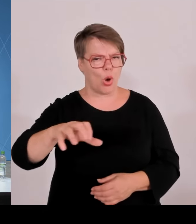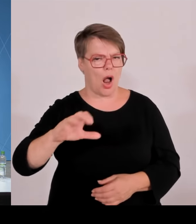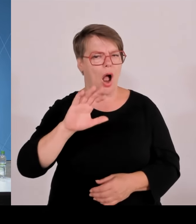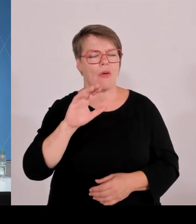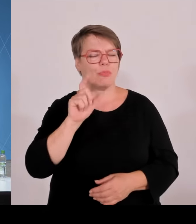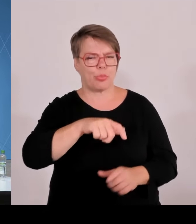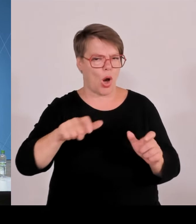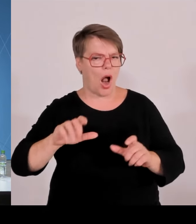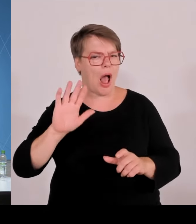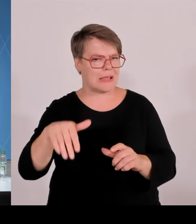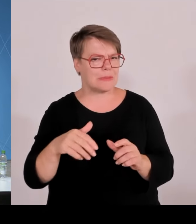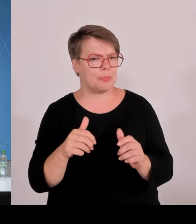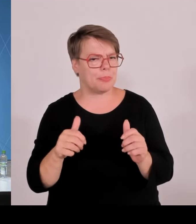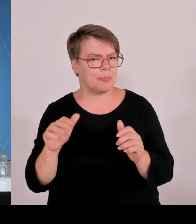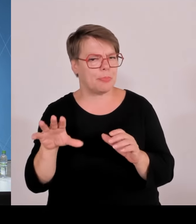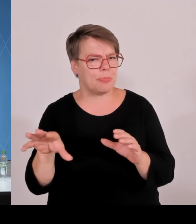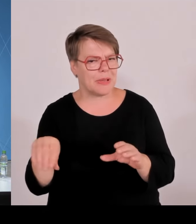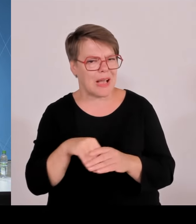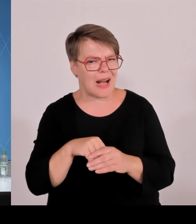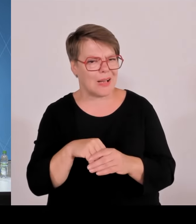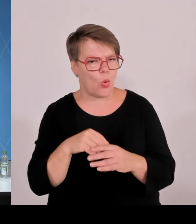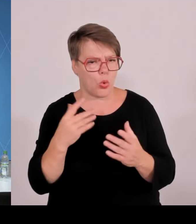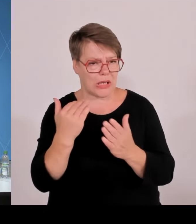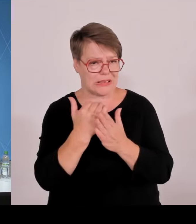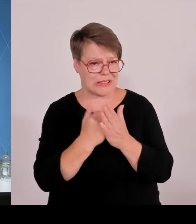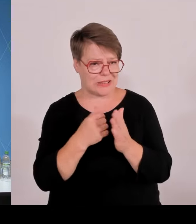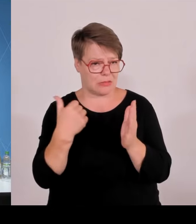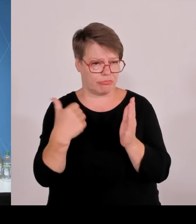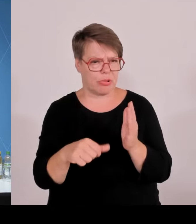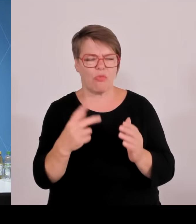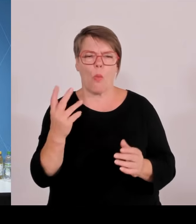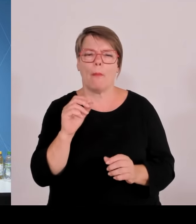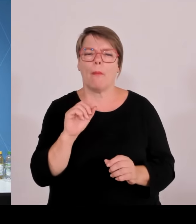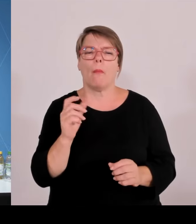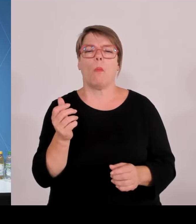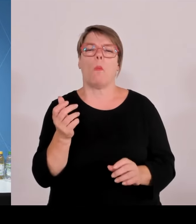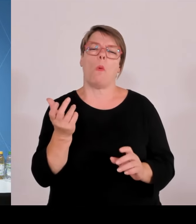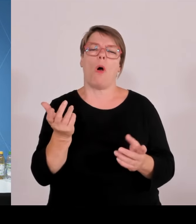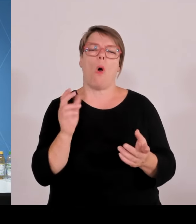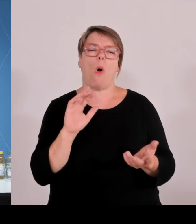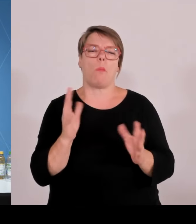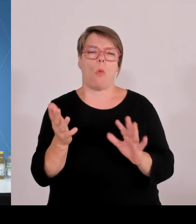denn in der nahen oder oder mittelnahen Zukunft? Und Herr Herrmann, zu den Grenzkontrollen noch